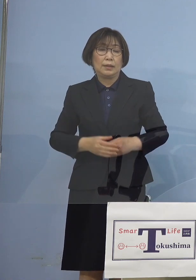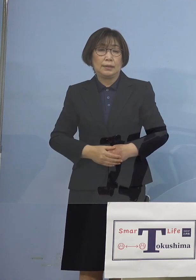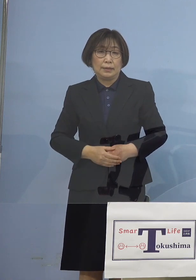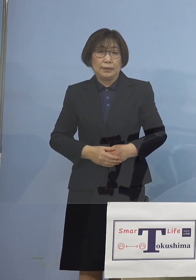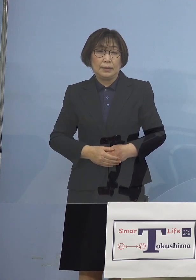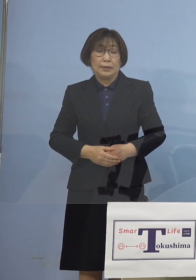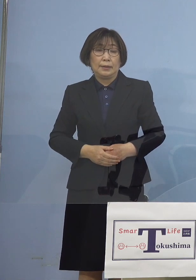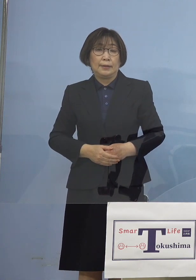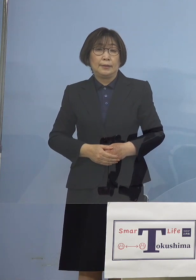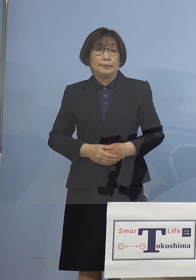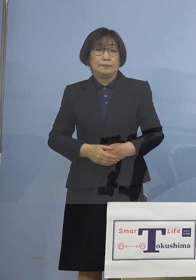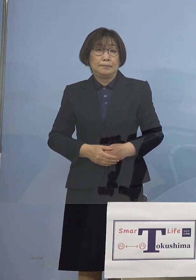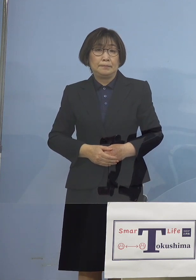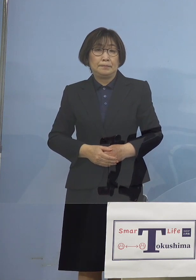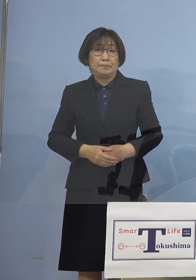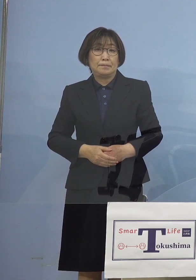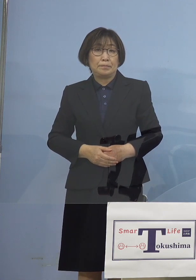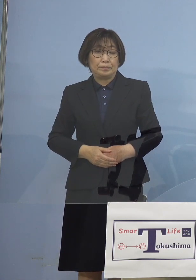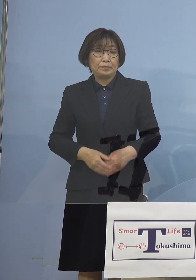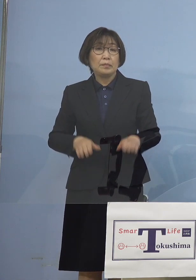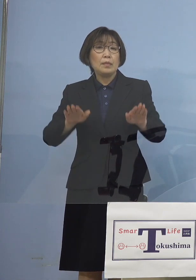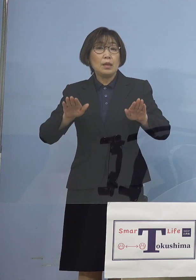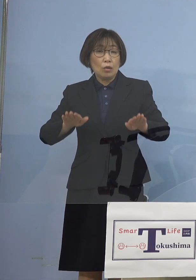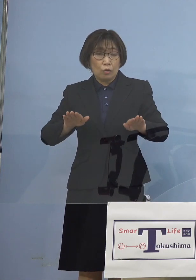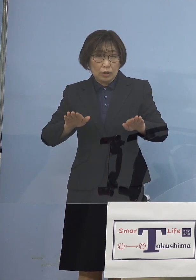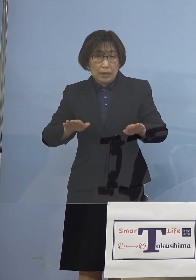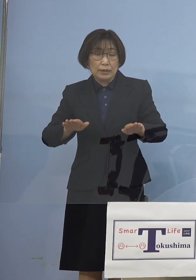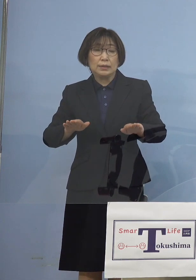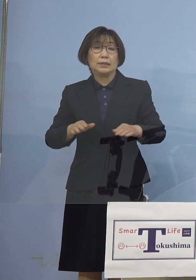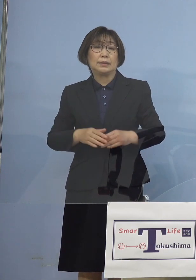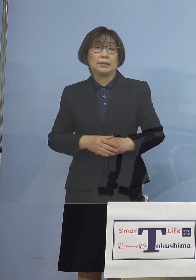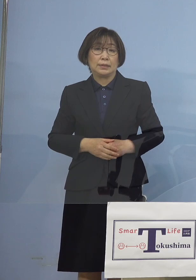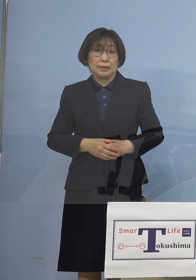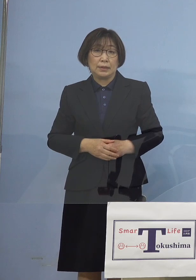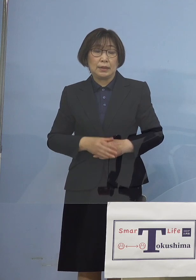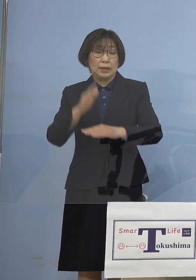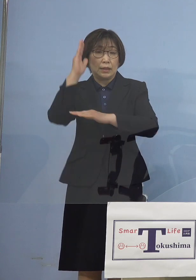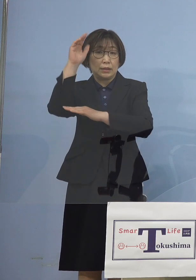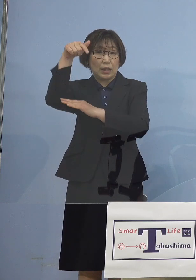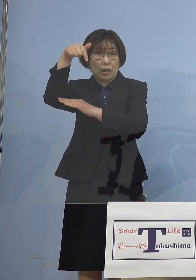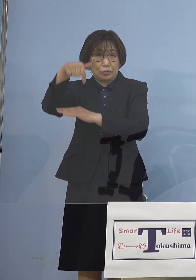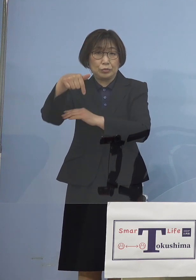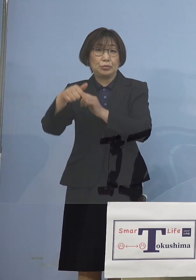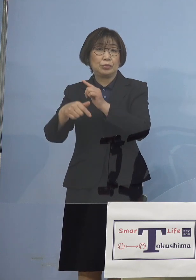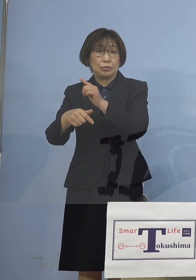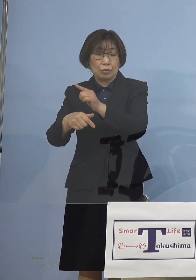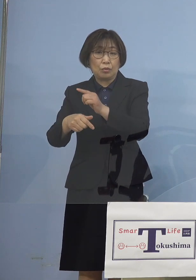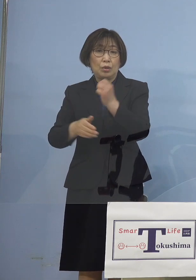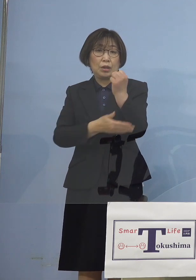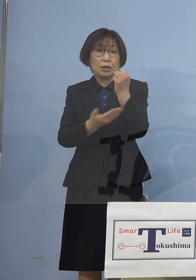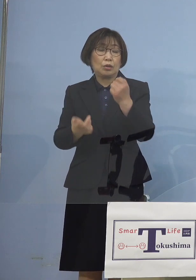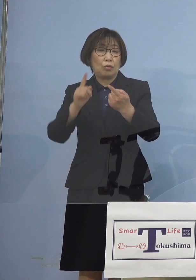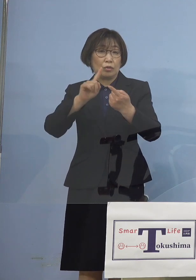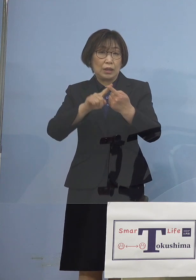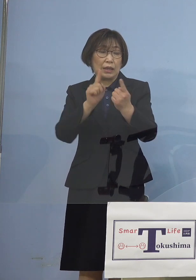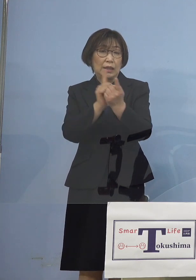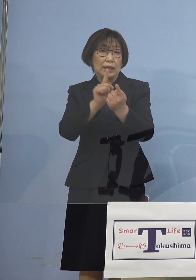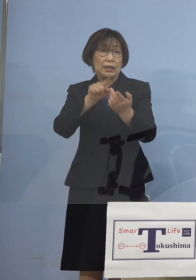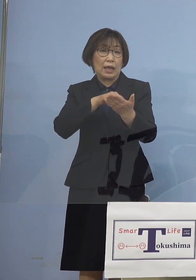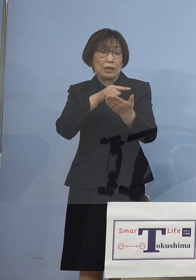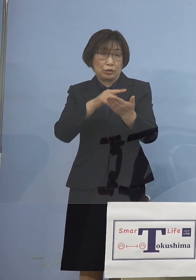そして今回ちょうど 政府基本的対処方針分科会が開かれ